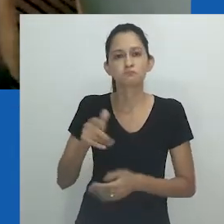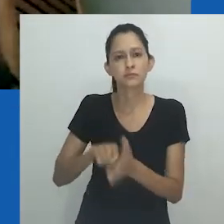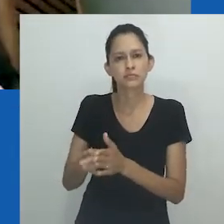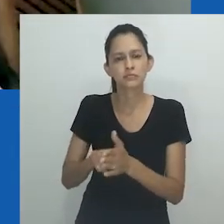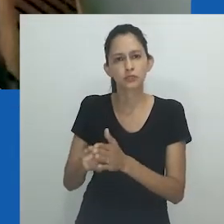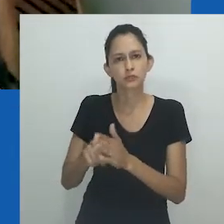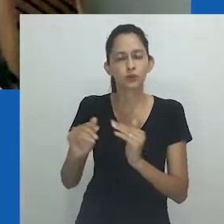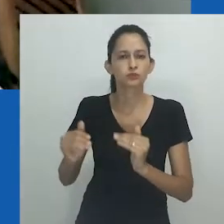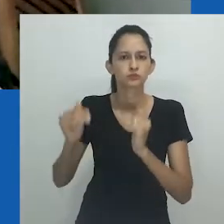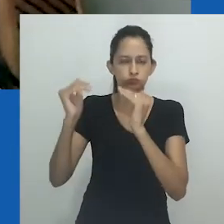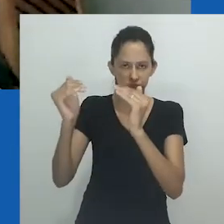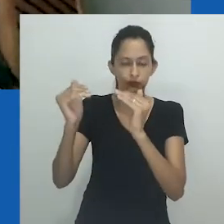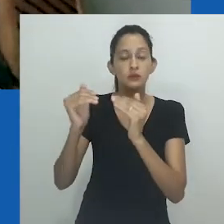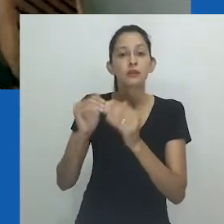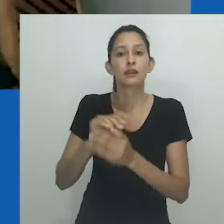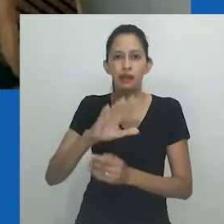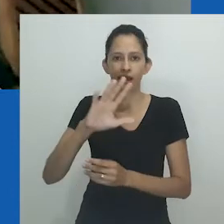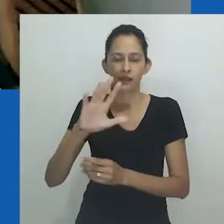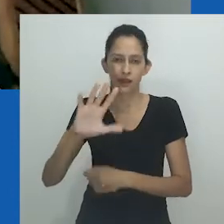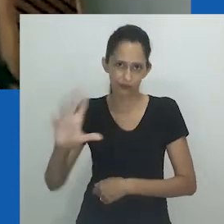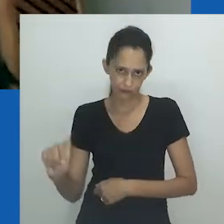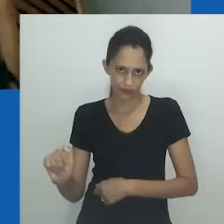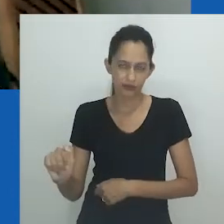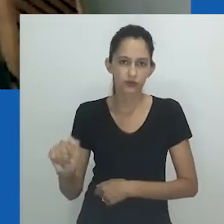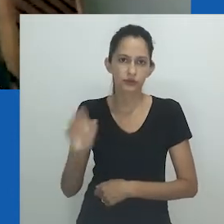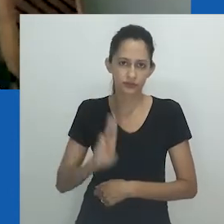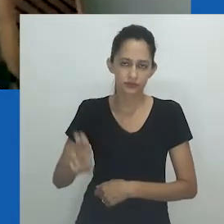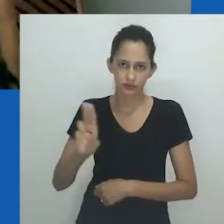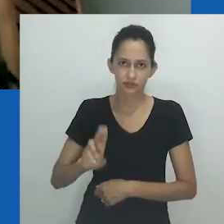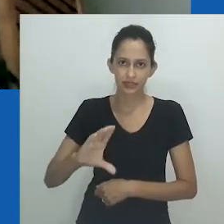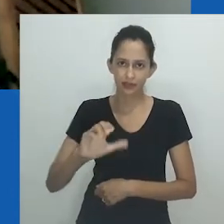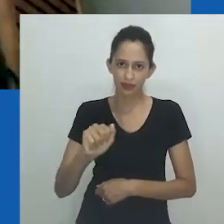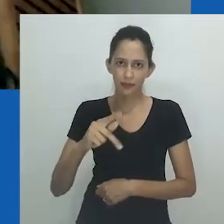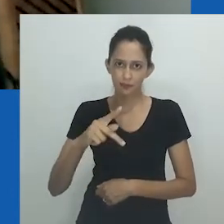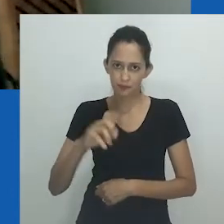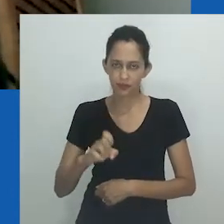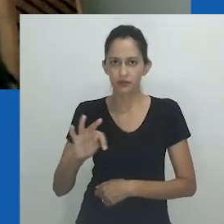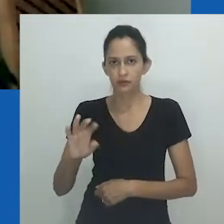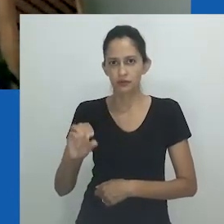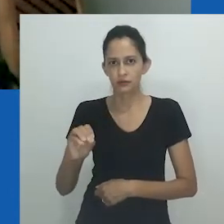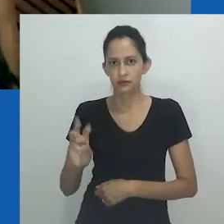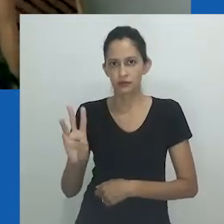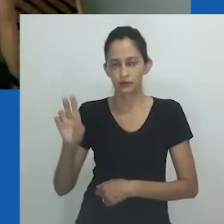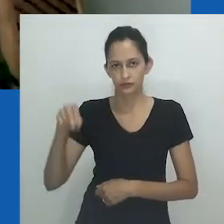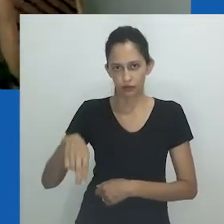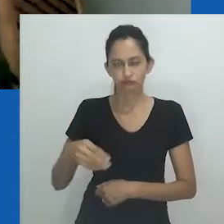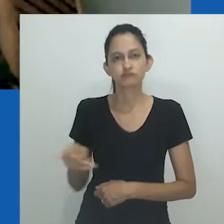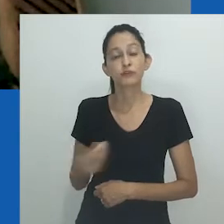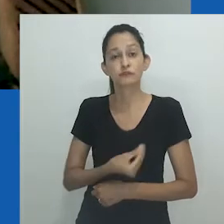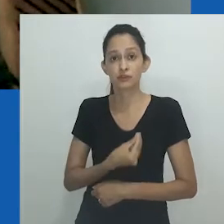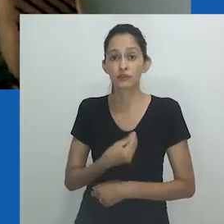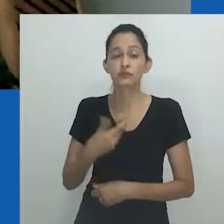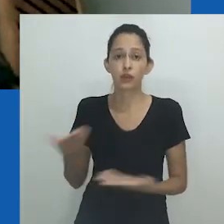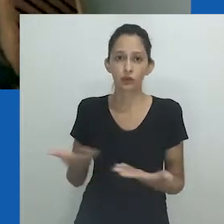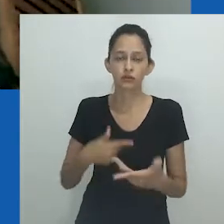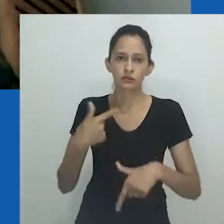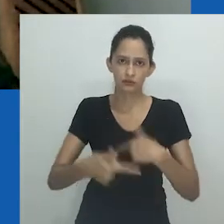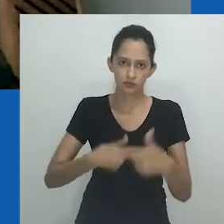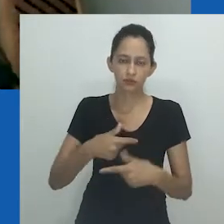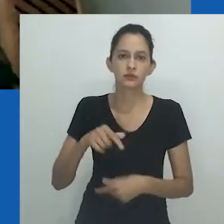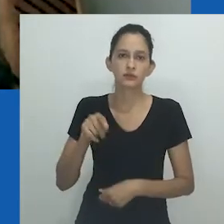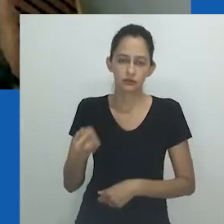A professora foi senior researcher no Institute For Humanities in África, na Universidade de Cape Town. E, atualmente, é professora associada